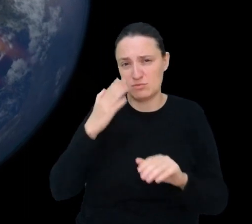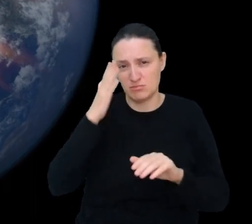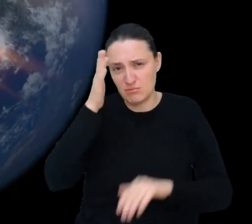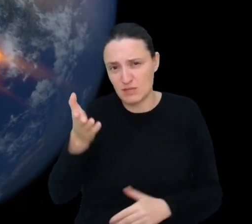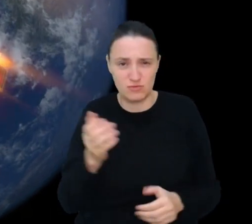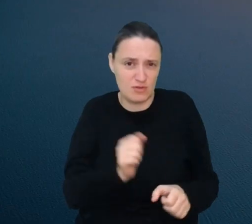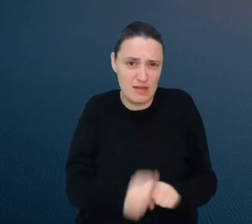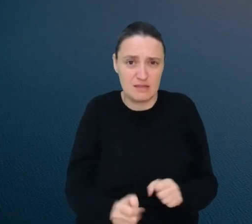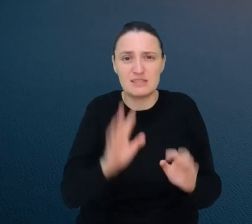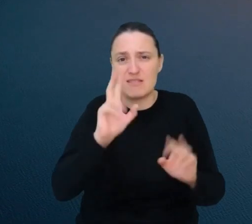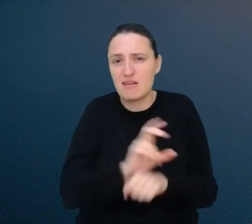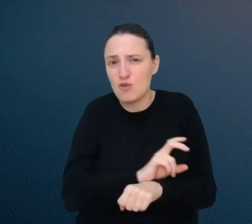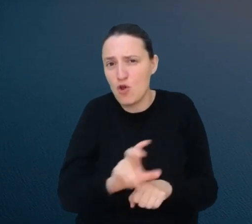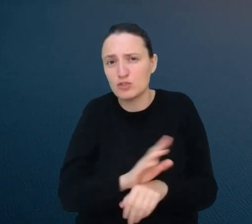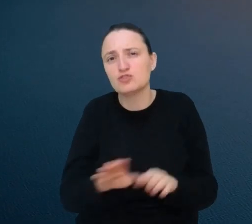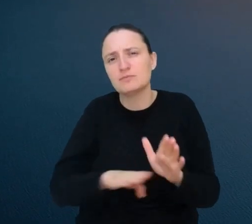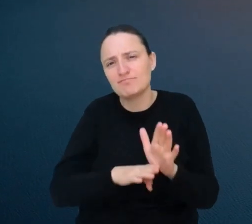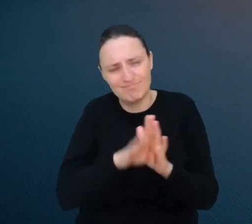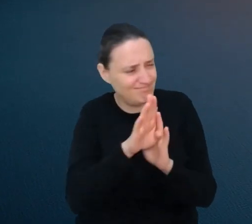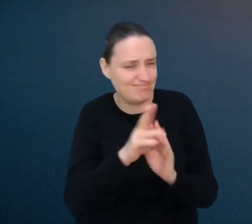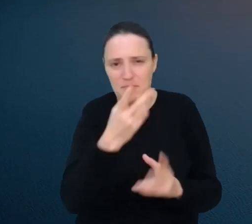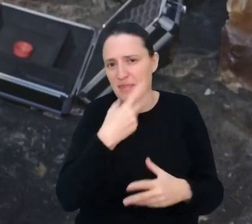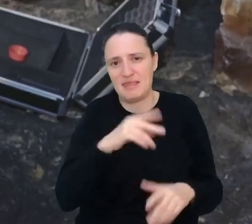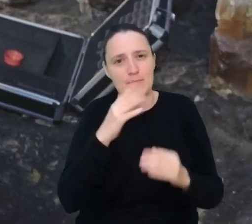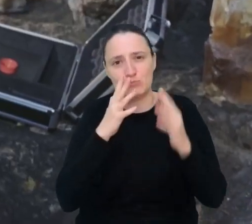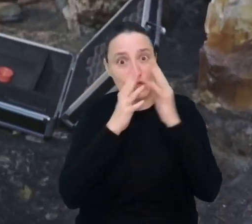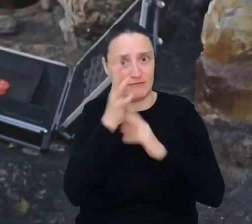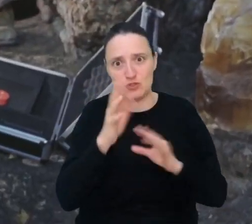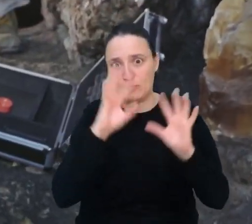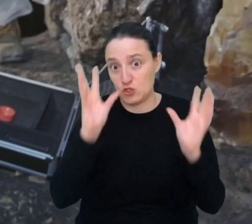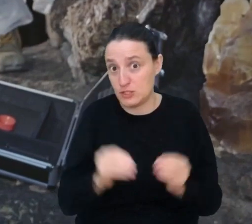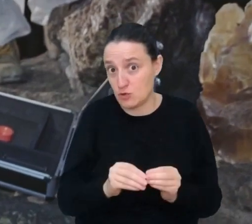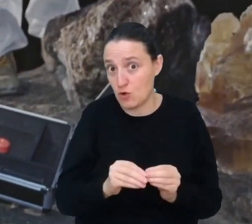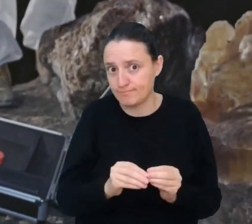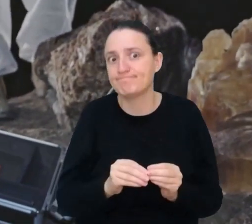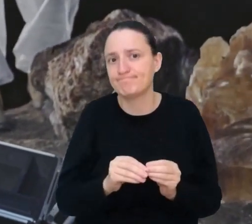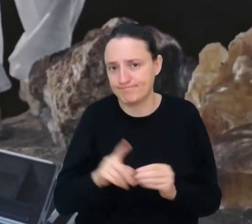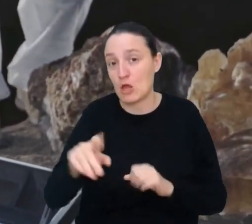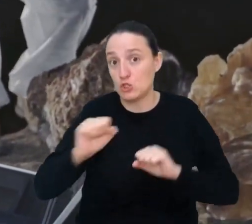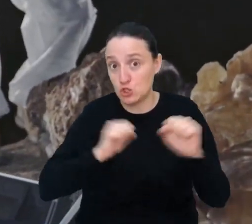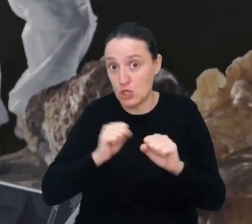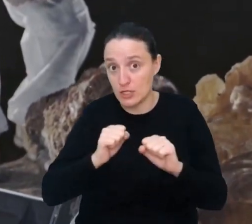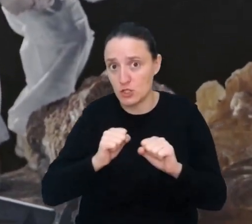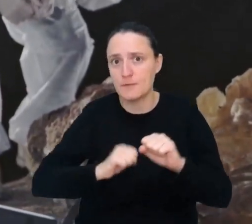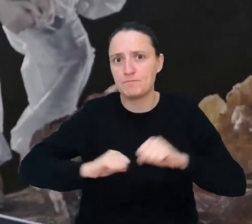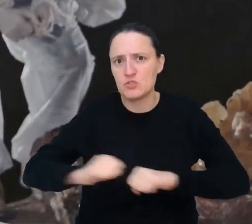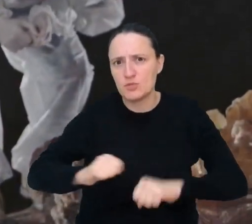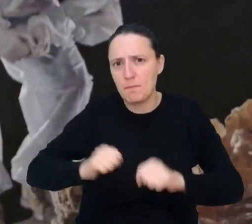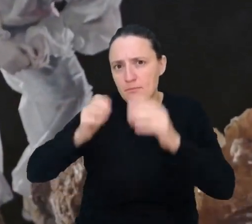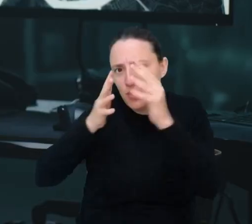niestety nadal nie jesteśmy w stanie przewidzieć wszystkich. Jako przewidywacz trzęsień ziemi wykorzystasz wiedzę z geologii